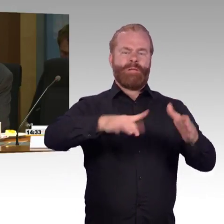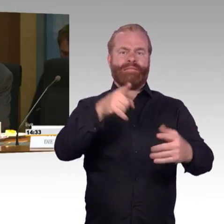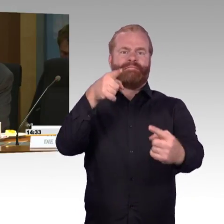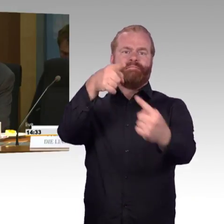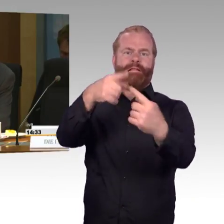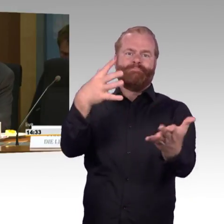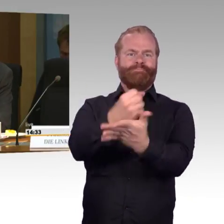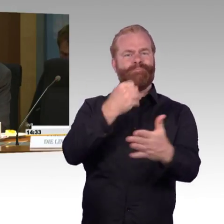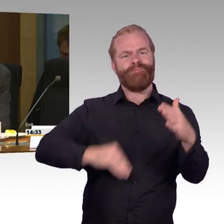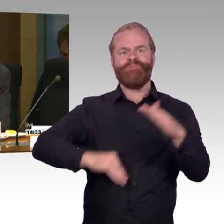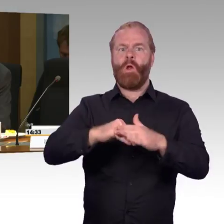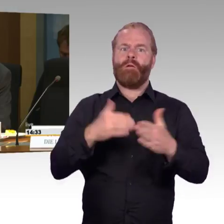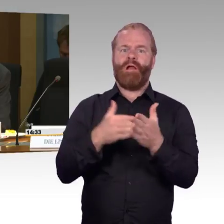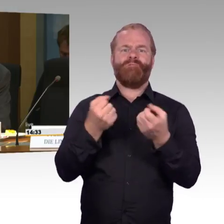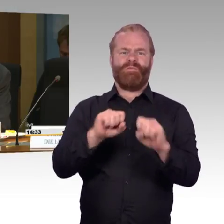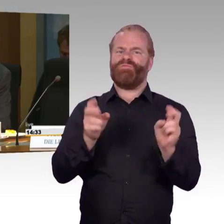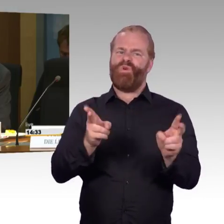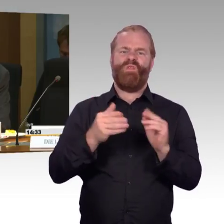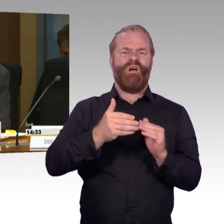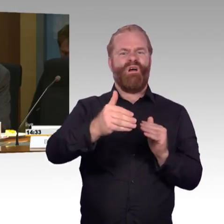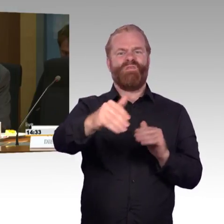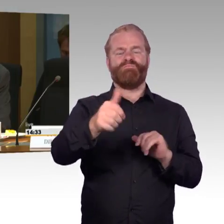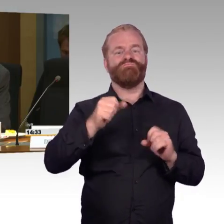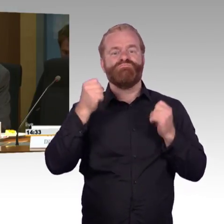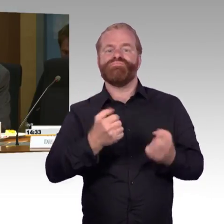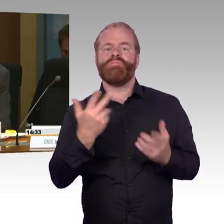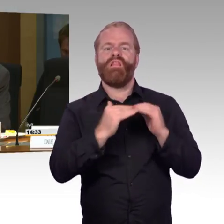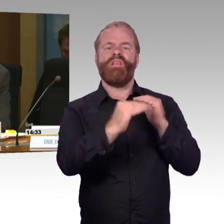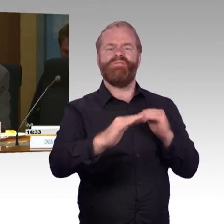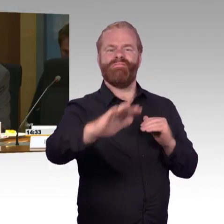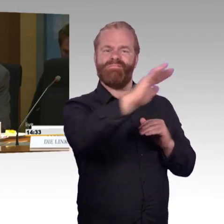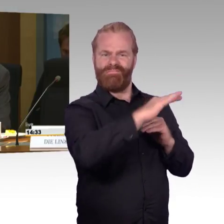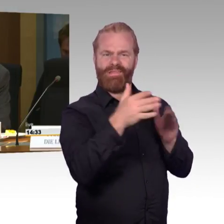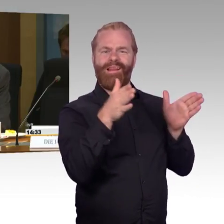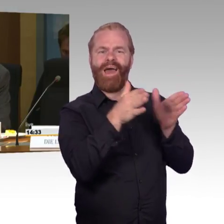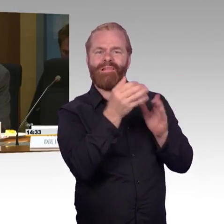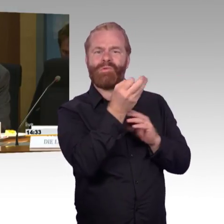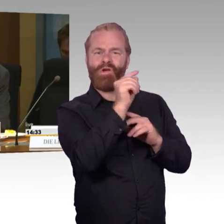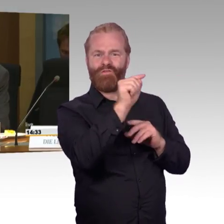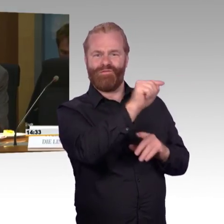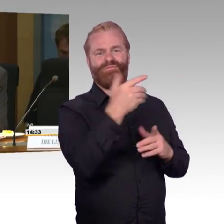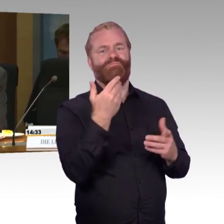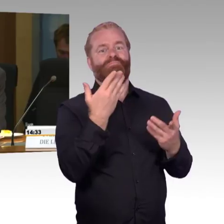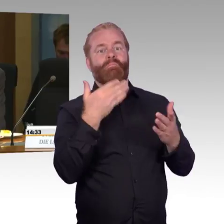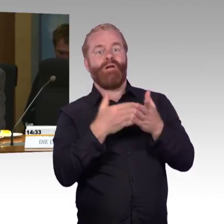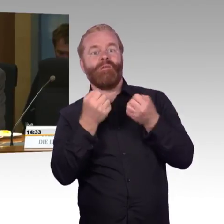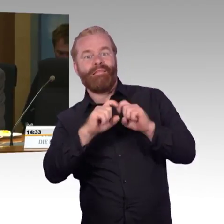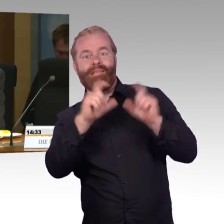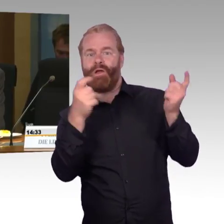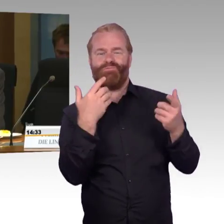Ich habe zwei Fragen an Frau Engel-Kuhn. Die erste Frage: Das Behindertengleichstellungsgesetz